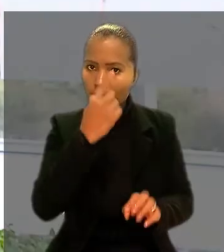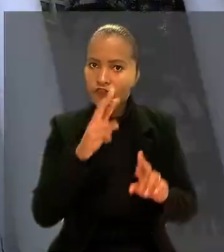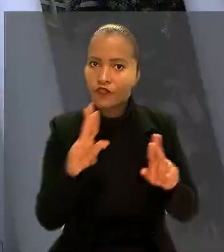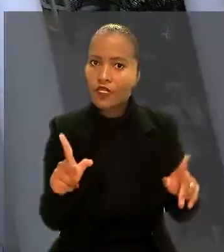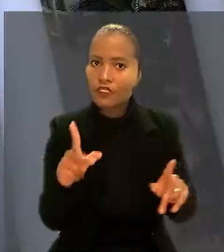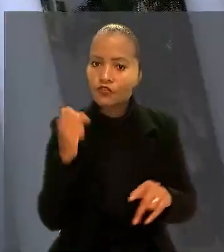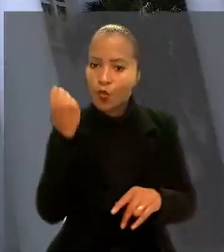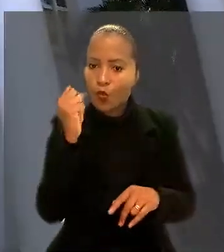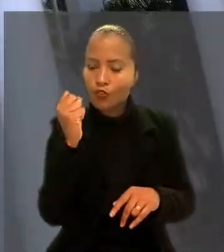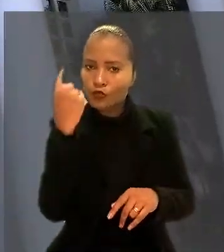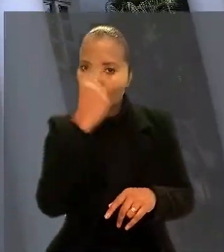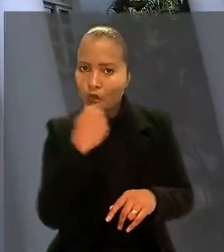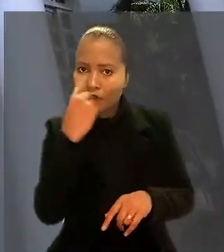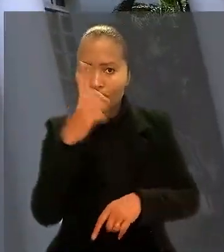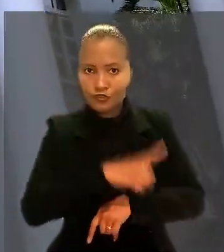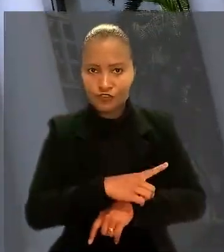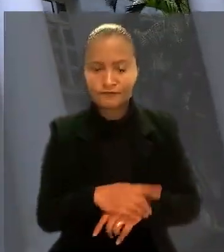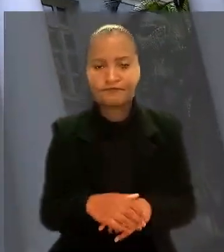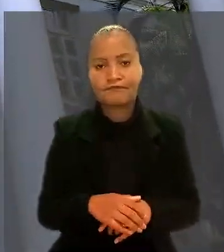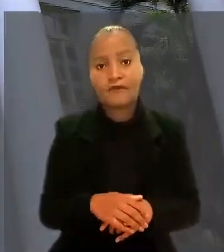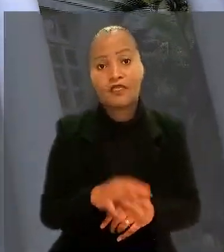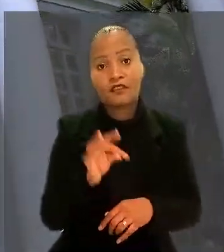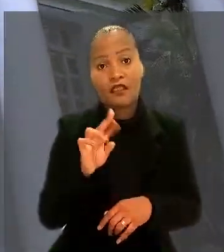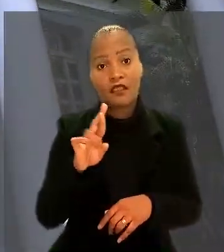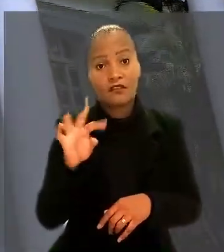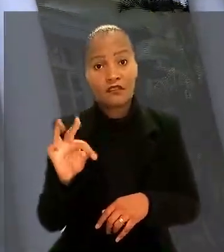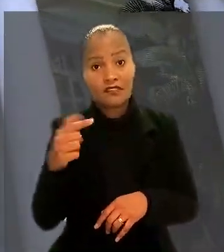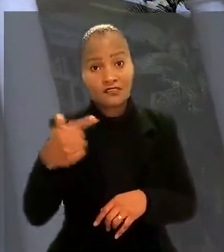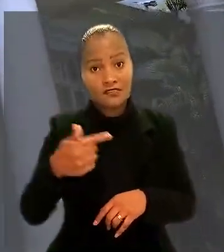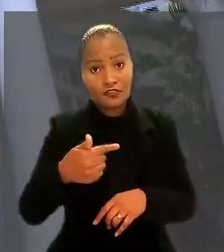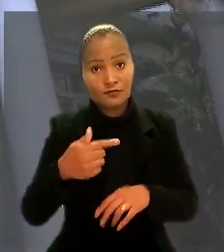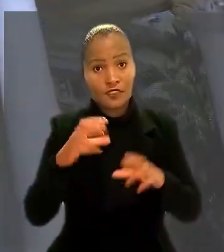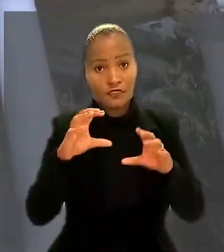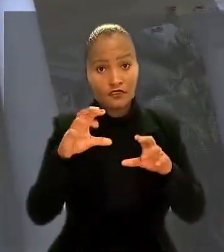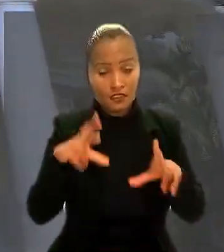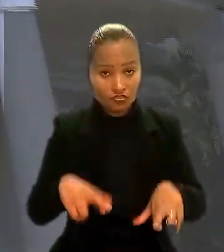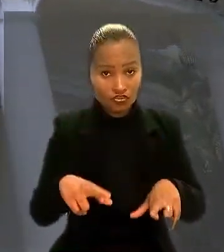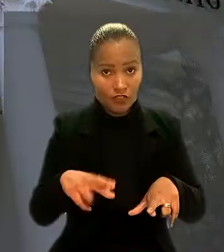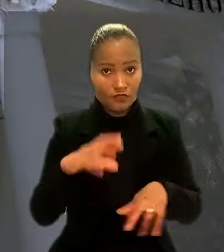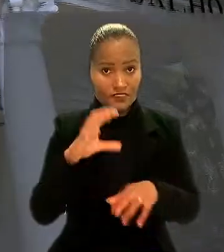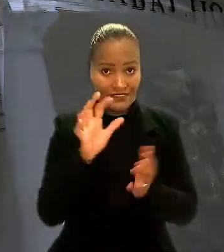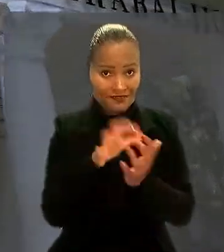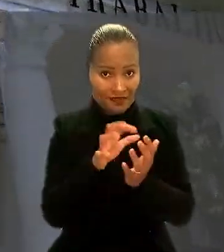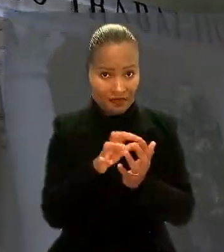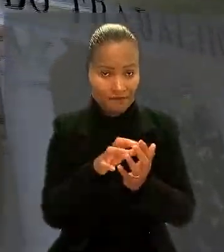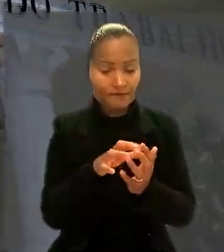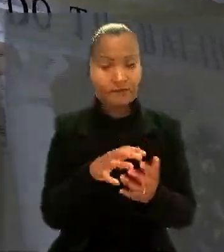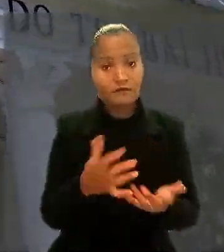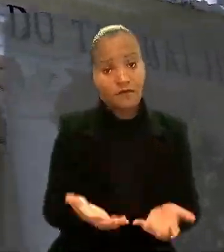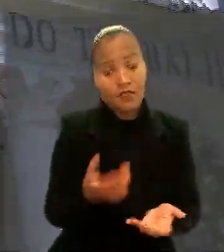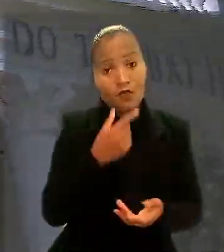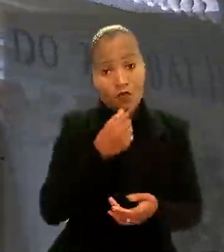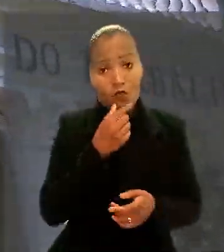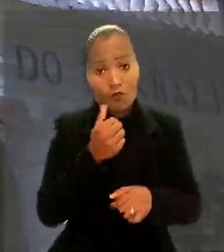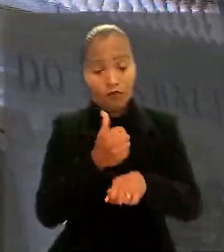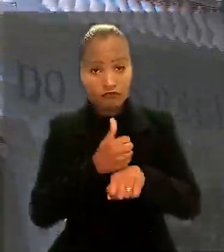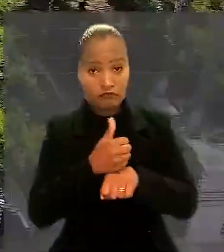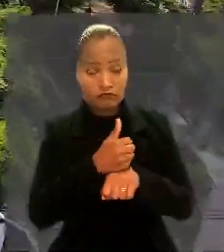O Tribunal Regional do Trabalho da 7ª Região (CE) entendeu que apesar de ter desempenhado atribuições como engenheiro,